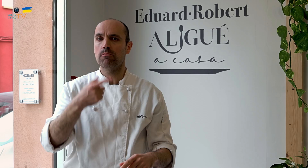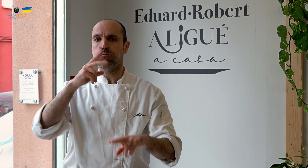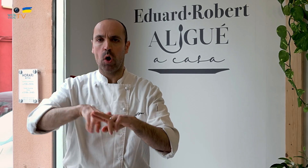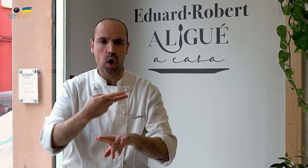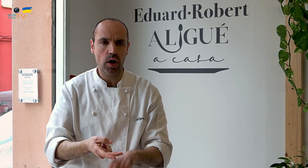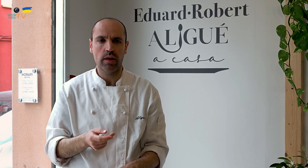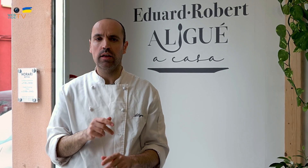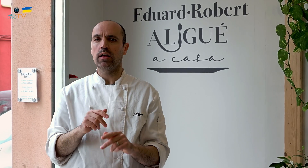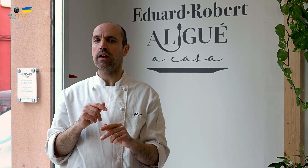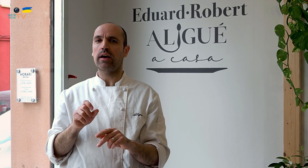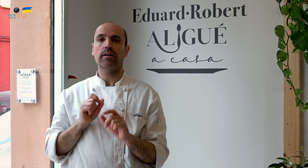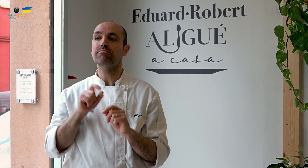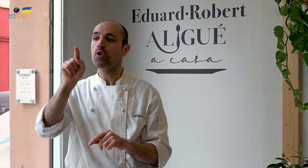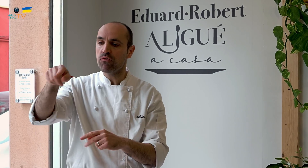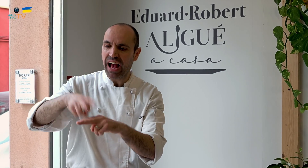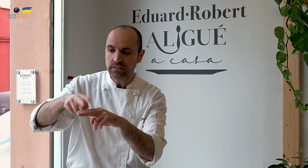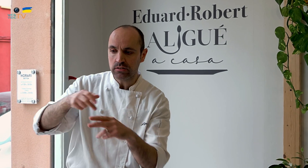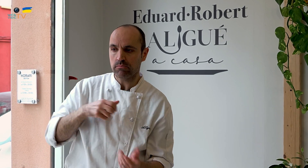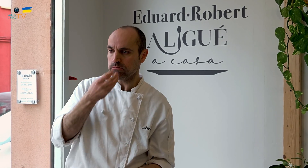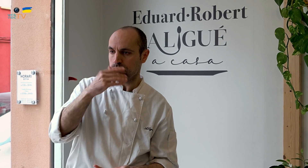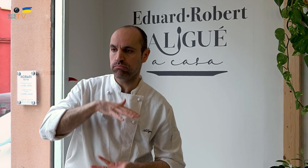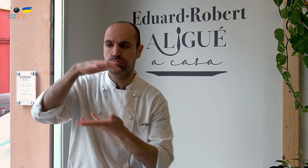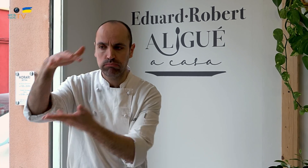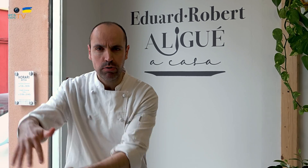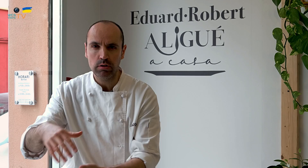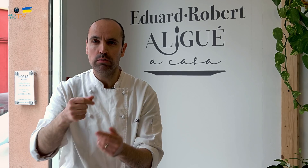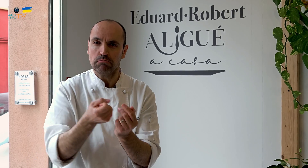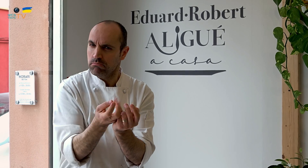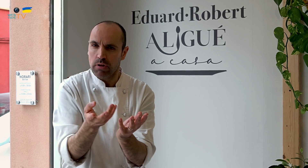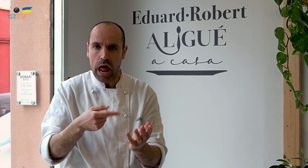en bodas, en fiestas donde necesiten comida preparada, y diversificar.